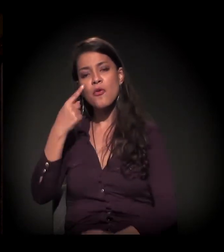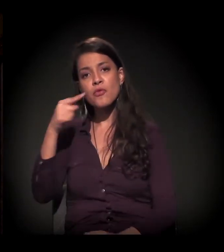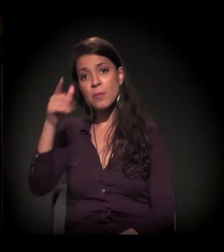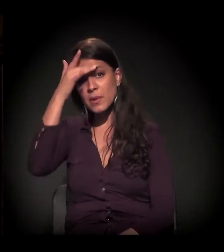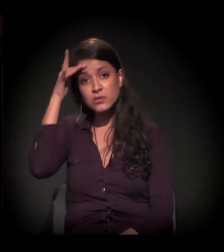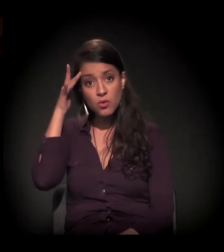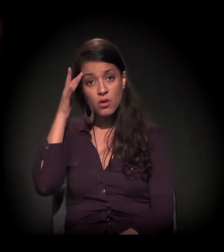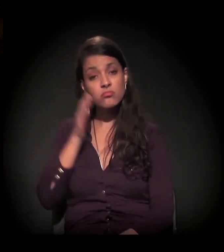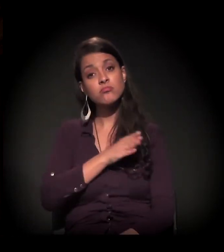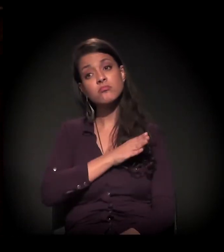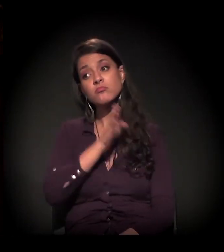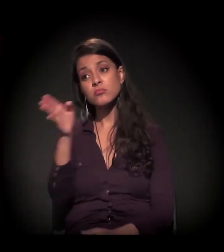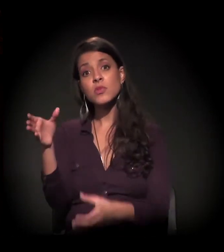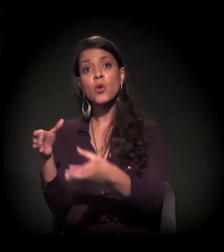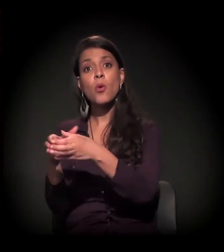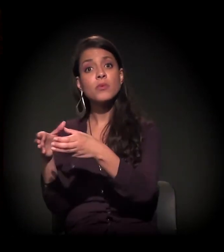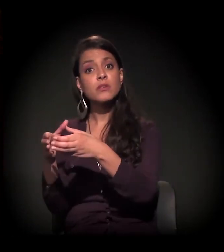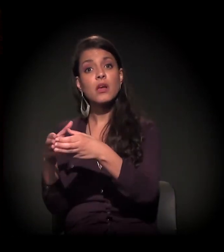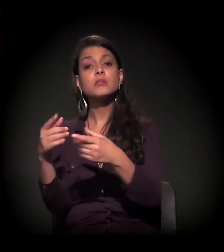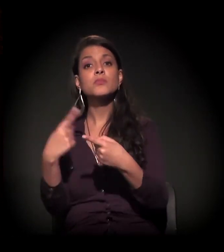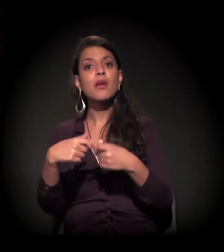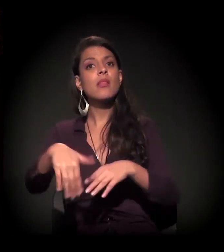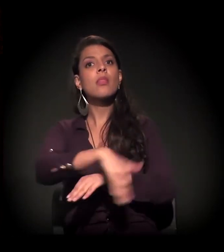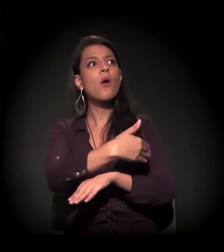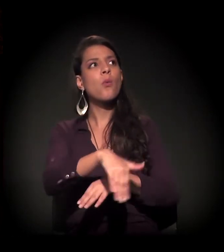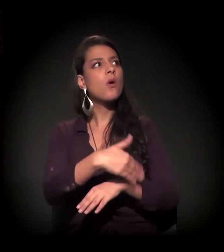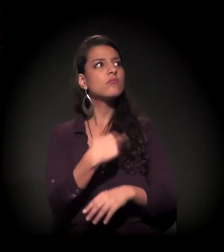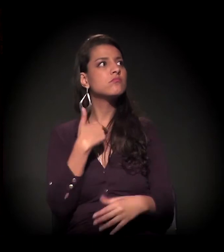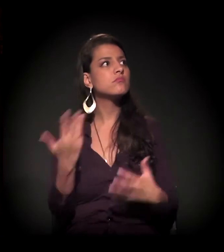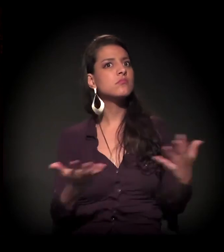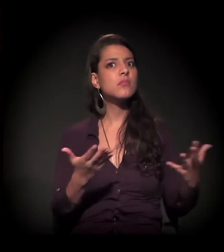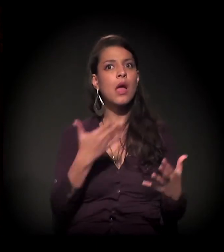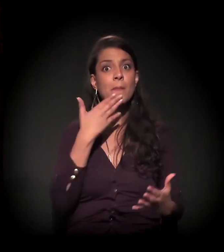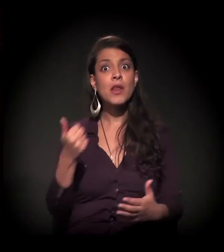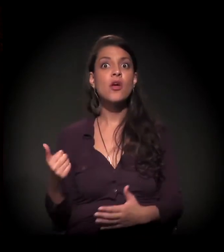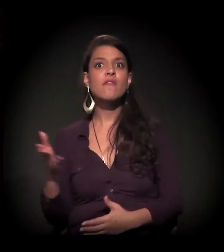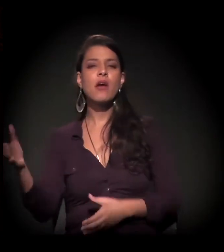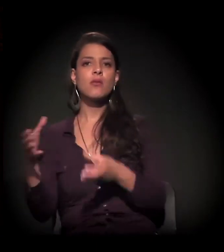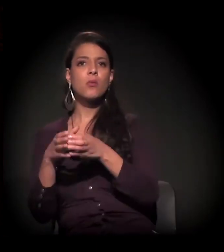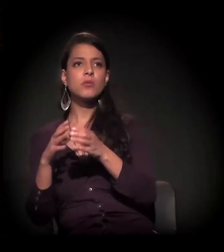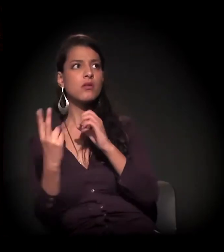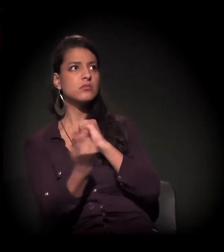por não ter mais segurança de permanecer na rua. Era a única opção desse cara.